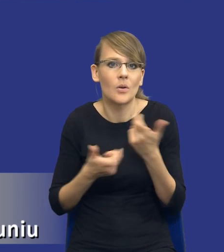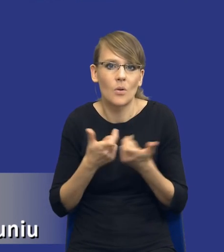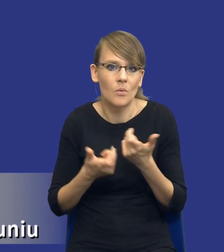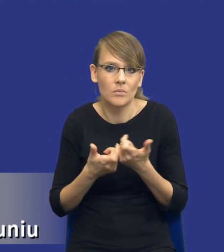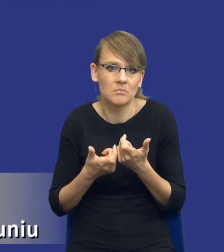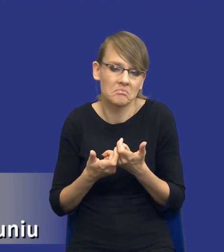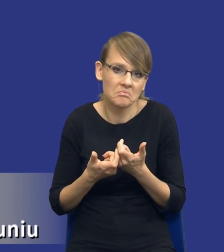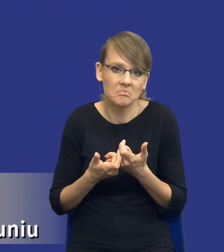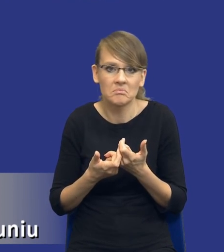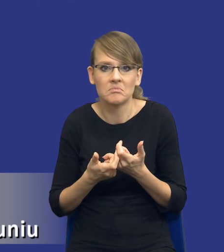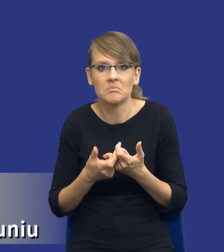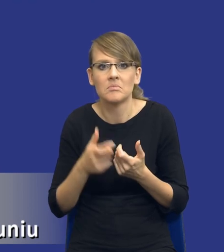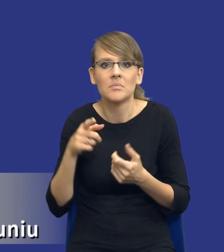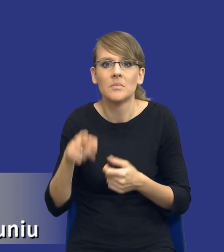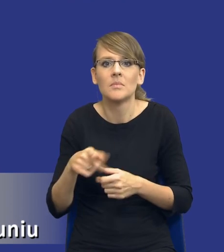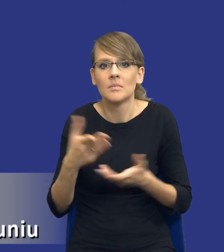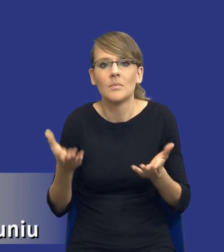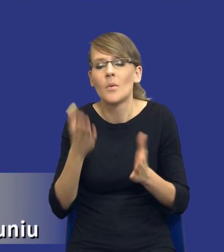na zasadzie takiej symultanicznej, tak jak się rozwija